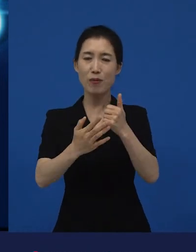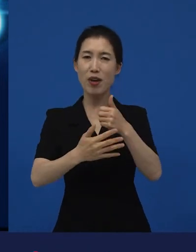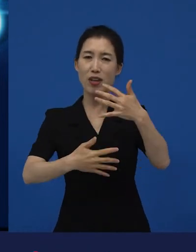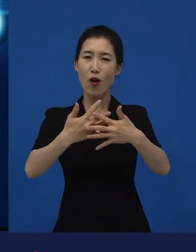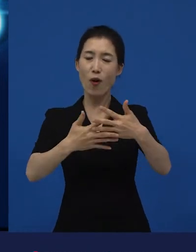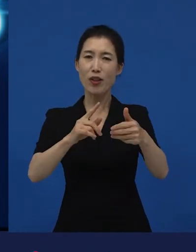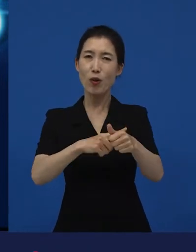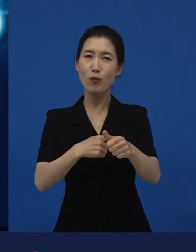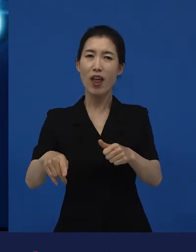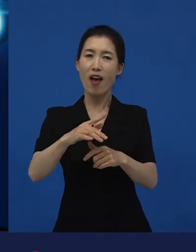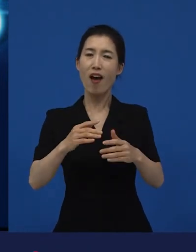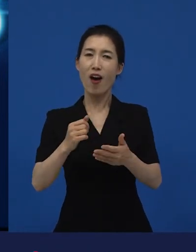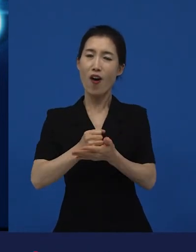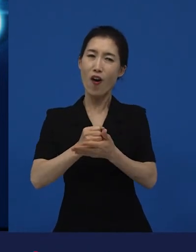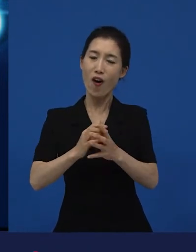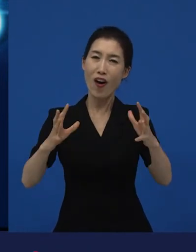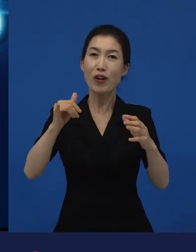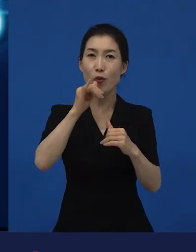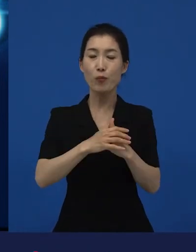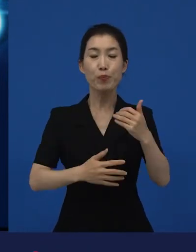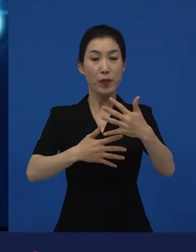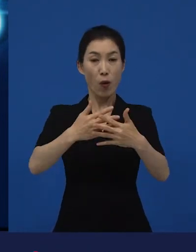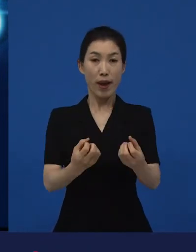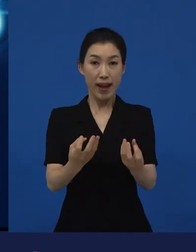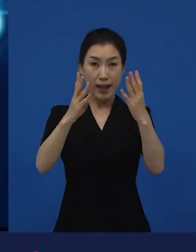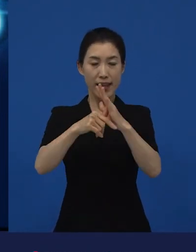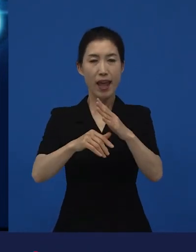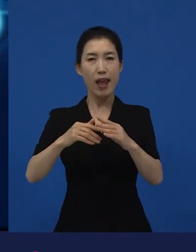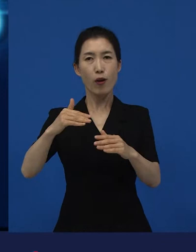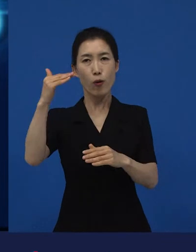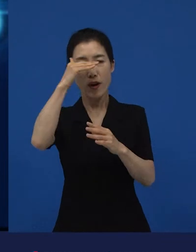영화제에서 관객들의 반응이 굉장히 좋았던 영화들은 대부분